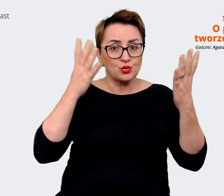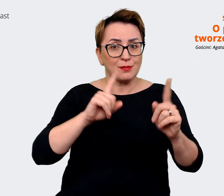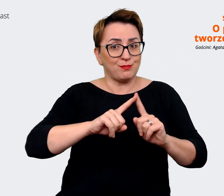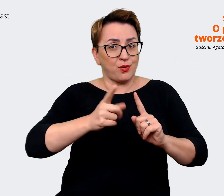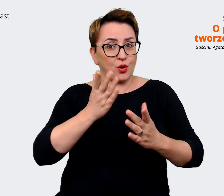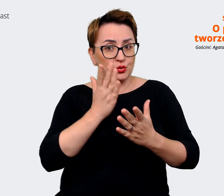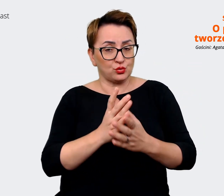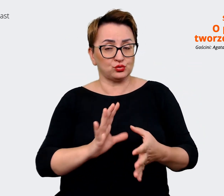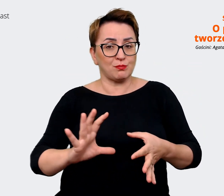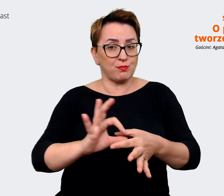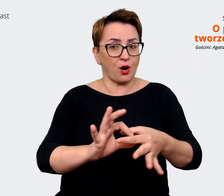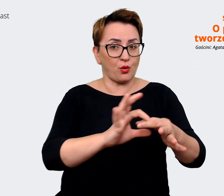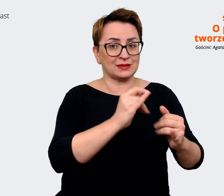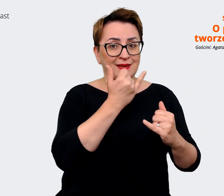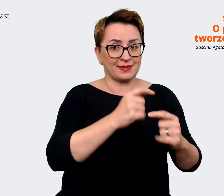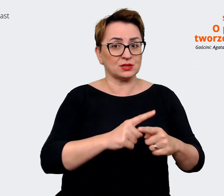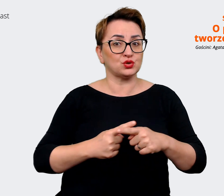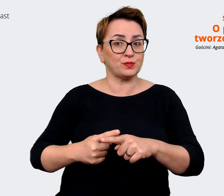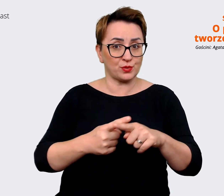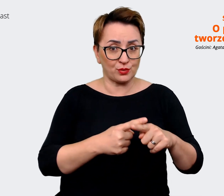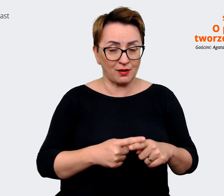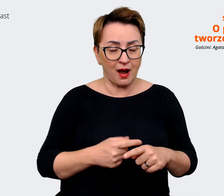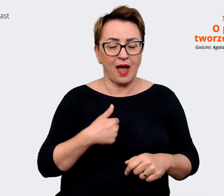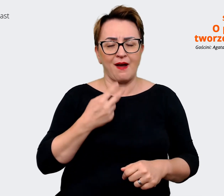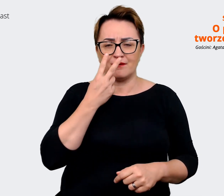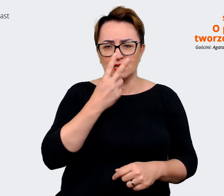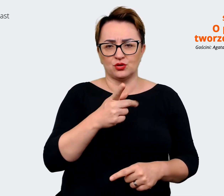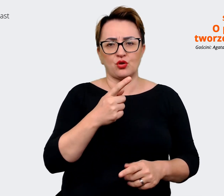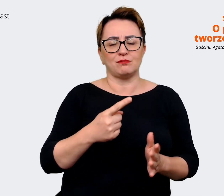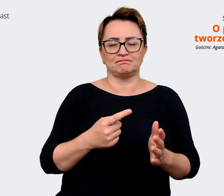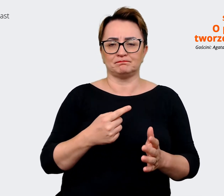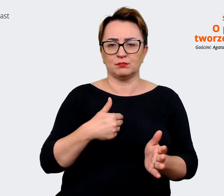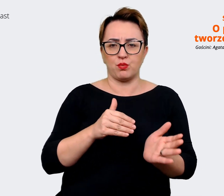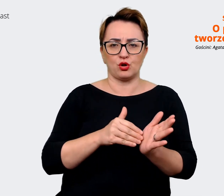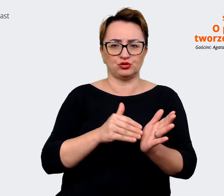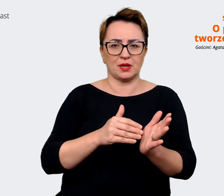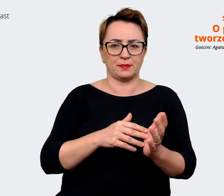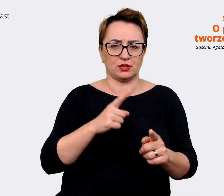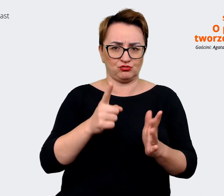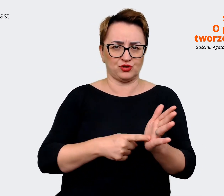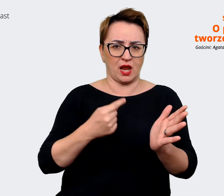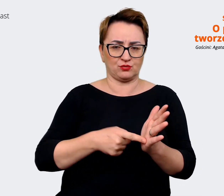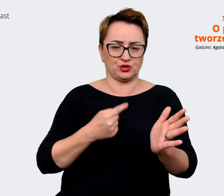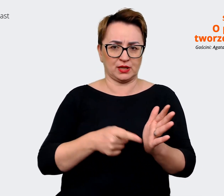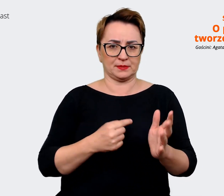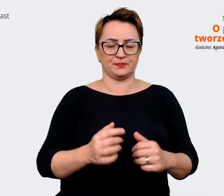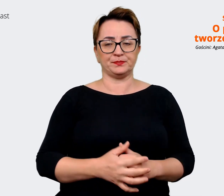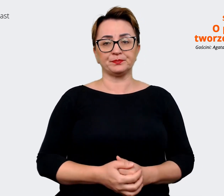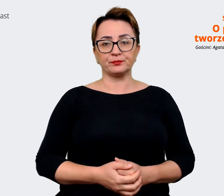spółkami widzę, że jest to po prostu potrzebne częściej. I sama mam wrażenie, że prawdopodobnie